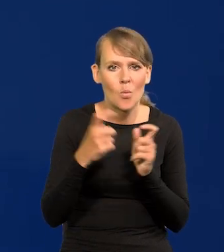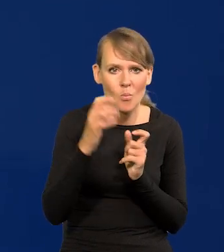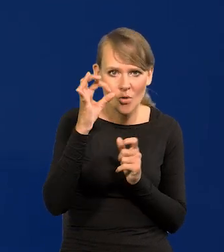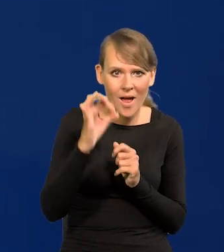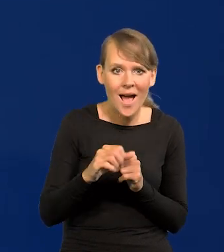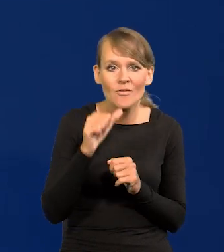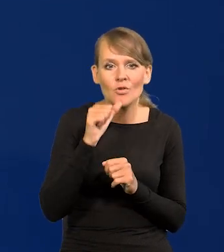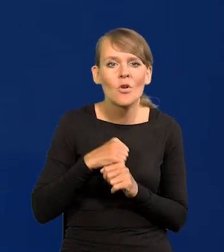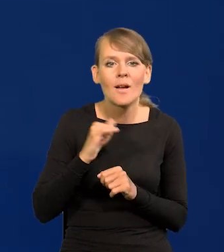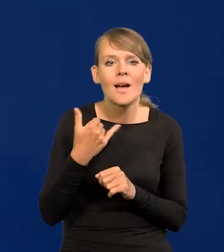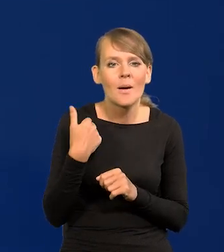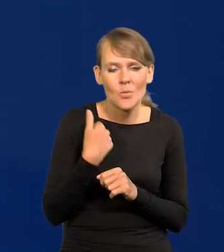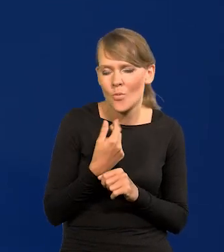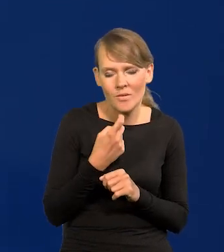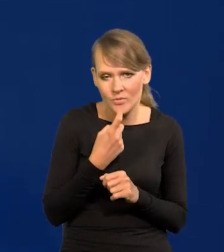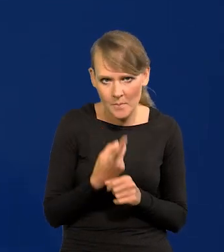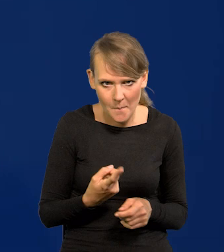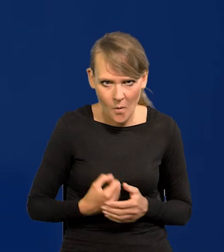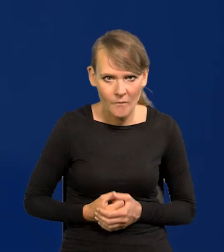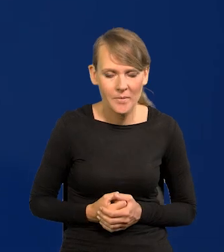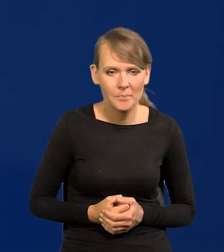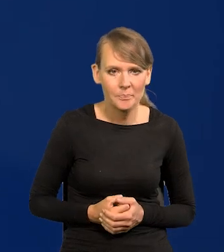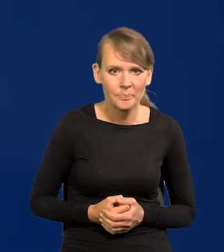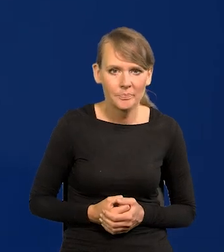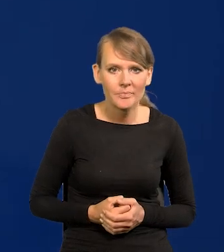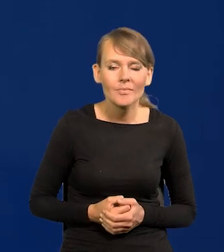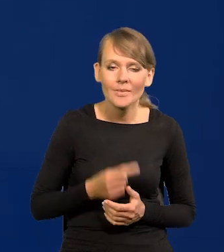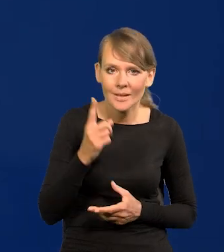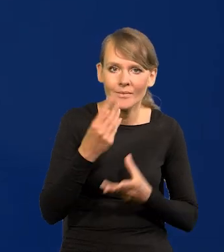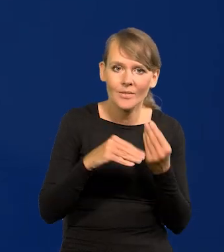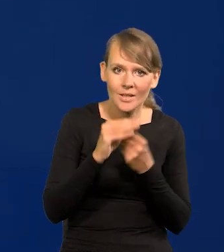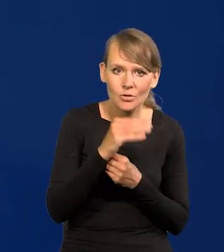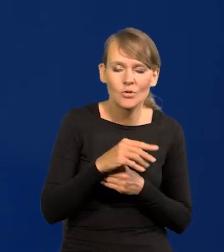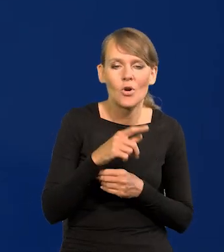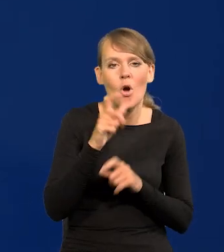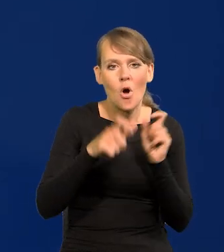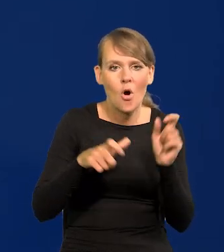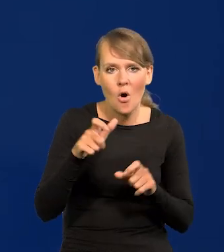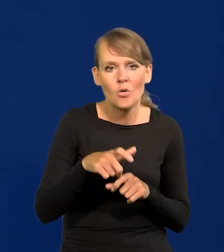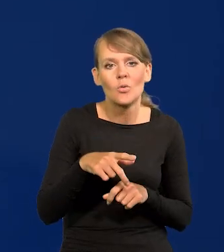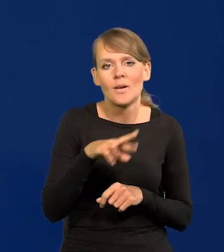jak było wczoraj, to nie powiem, oczywiście. No to jednak zdecydowana większość Rady wolała ostrożnie